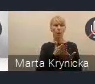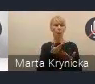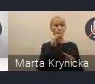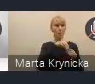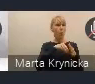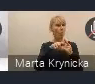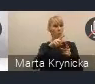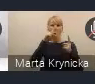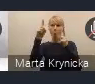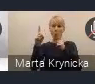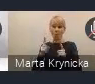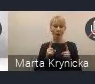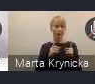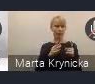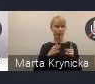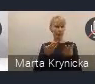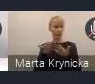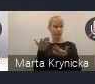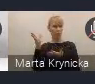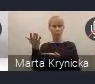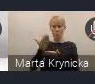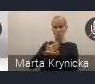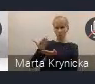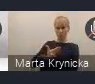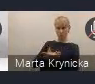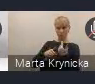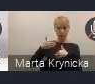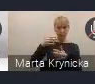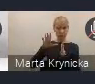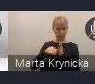i nawet wymienialiśmy te miasta, które nam te uwagi nadesłały.